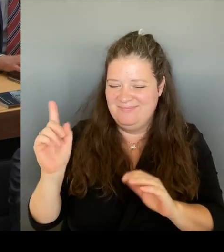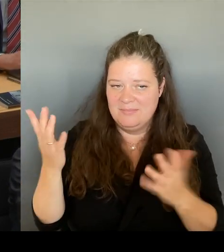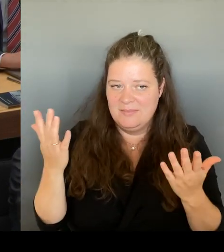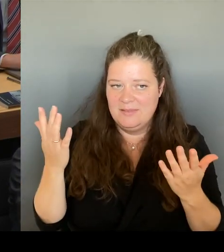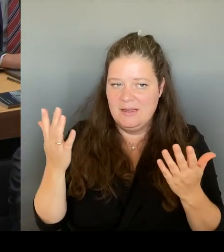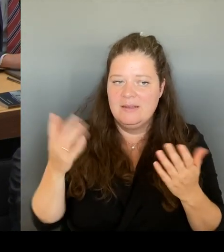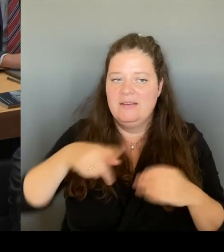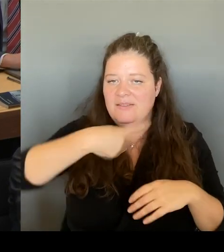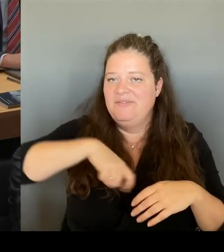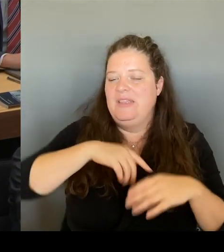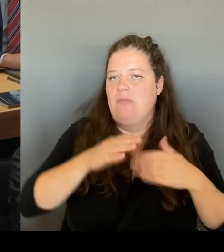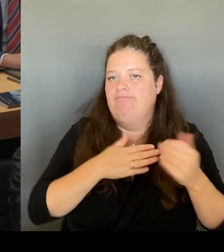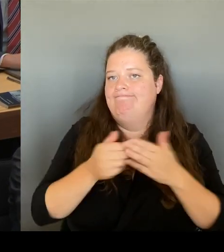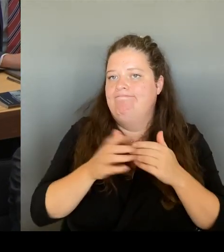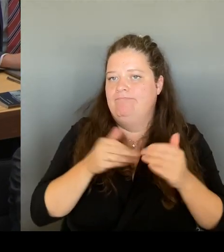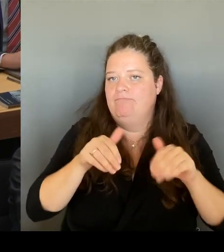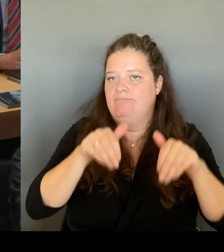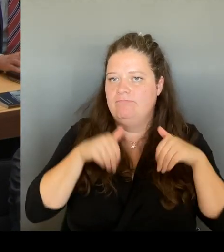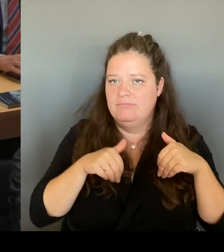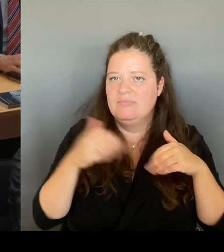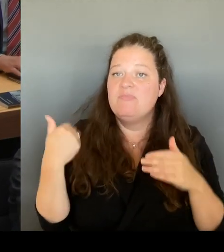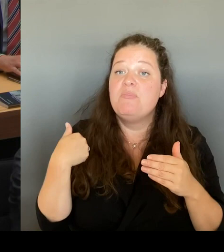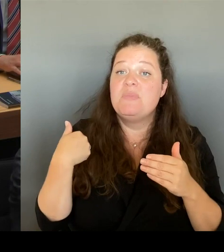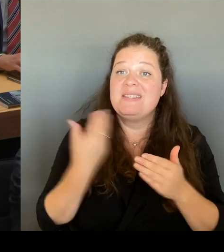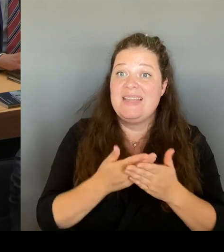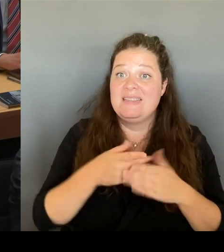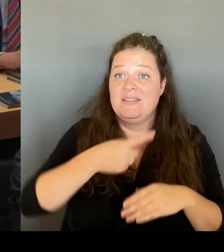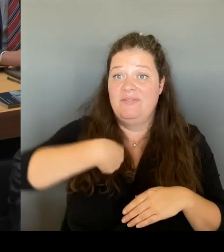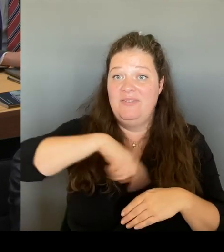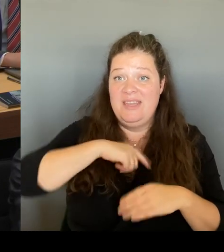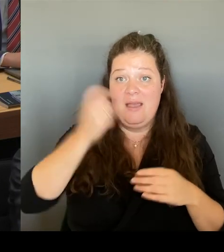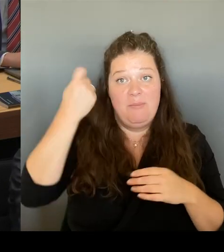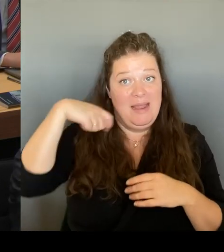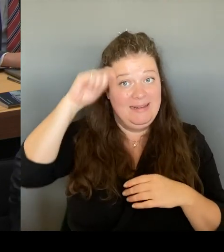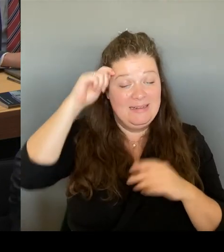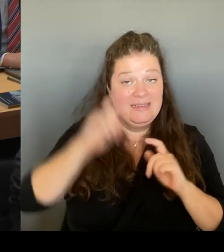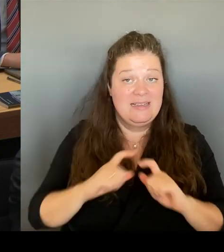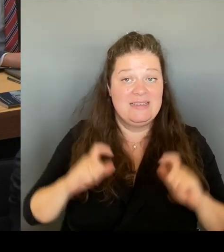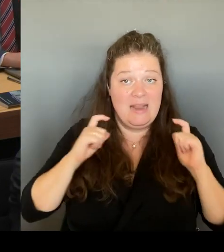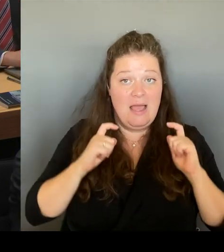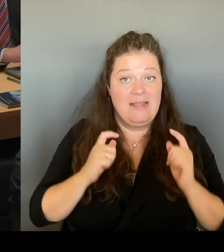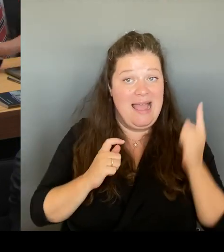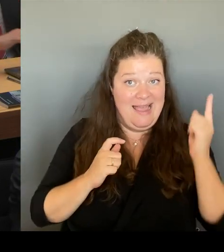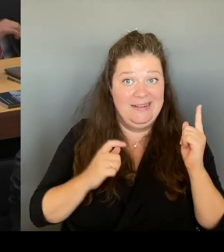Und auf der anderen. Seite, so hat er uns versichert, ist völlig klar, dass die Galerie Lafayette